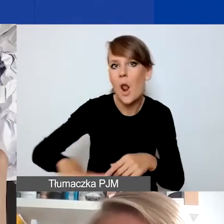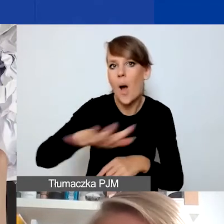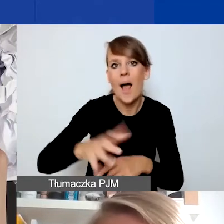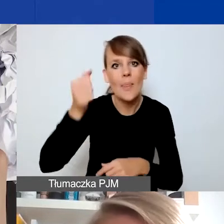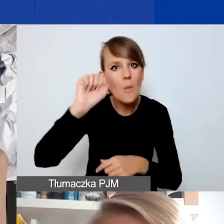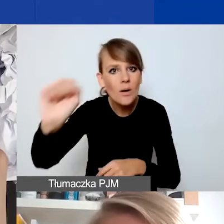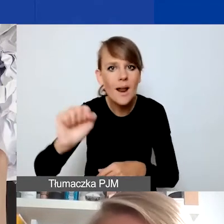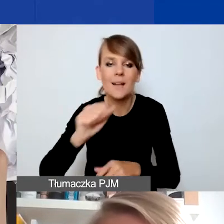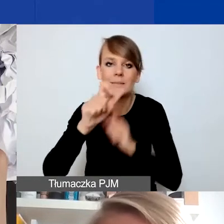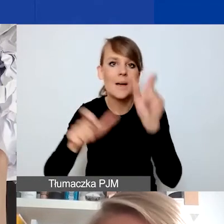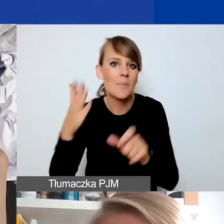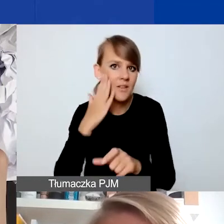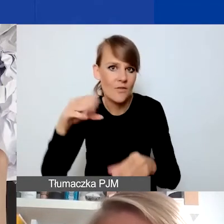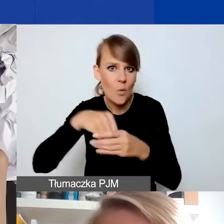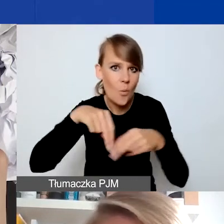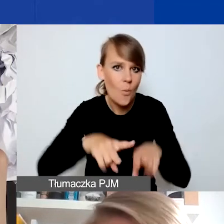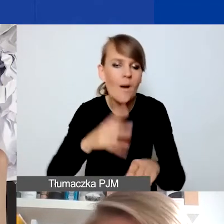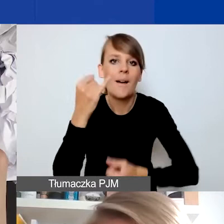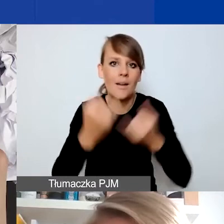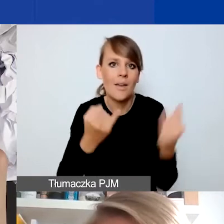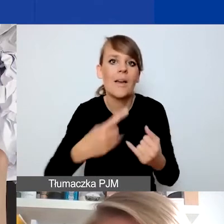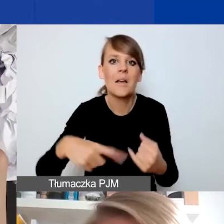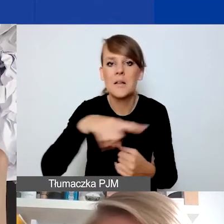Jeżeli uznacie i będziecie w stanie opisać nam sytuację,